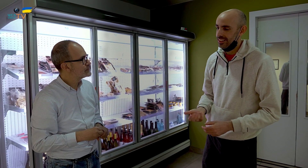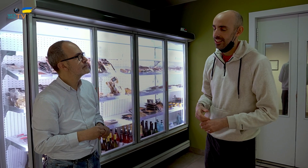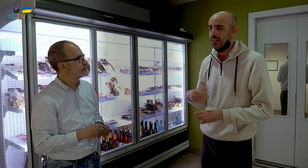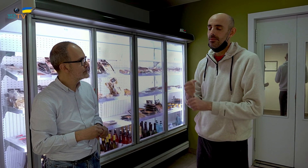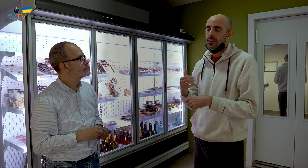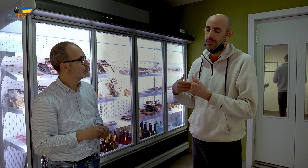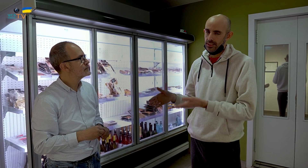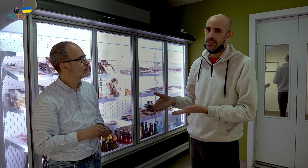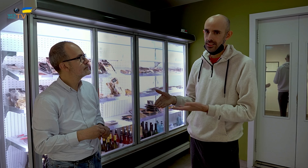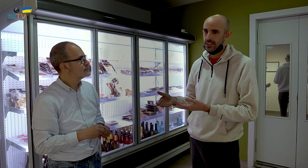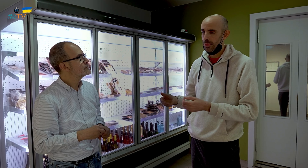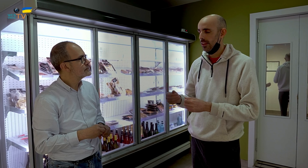Trabajo más.